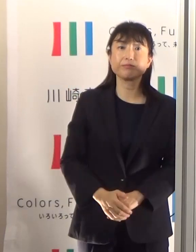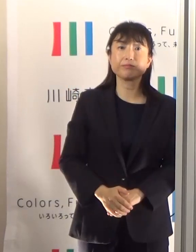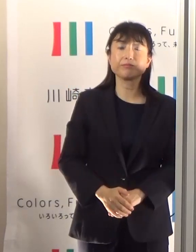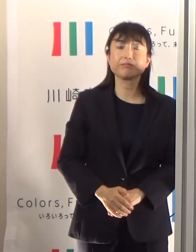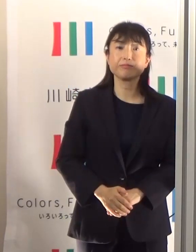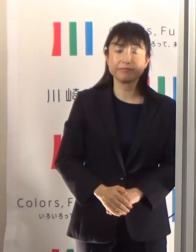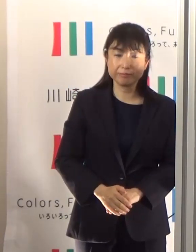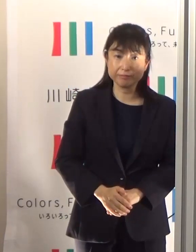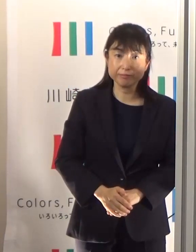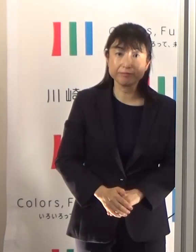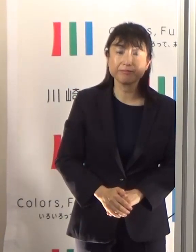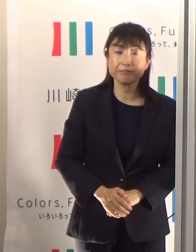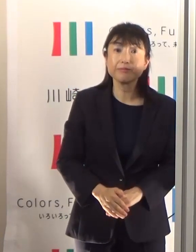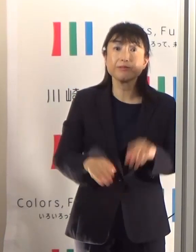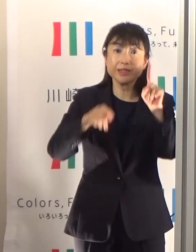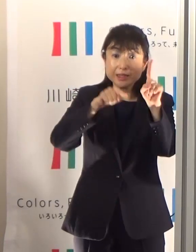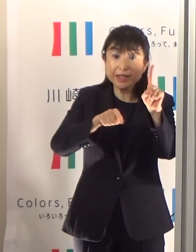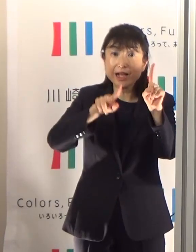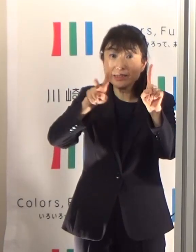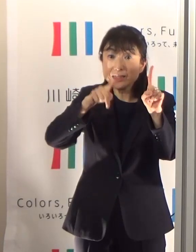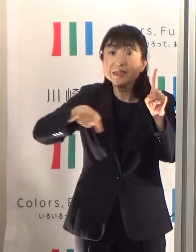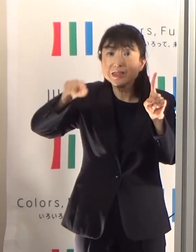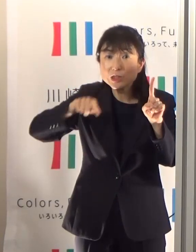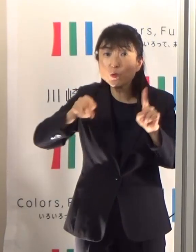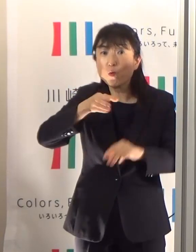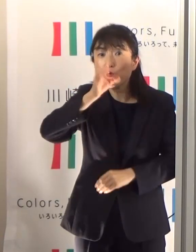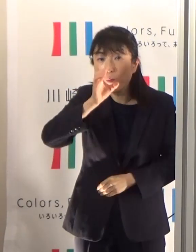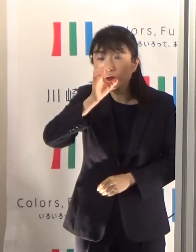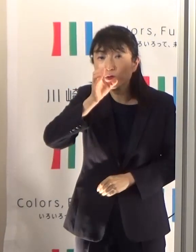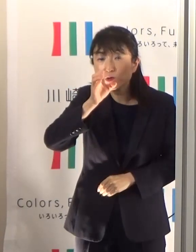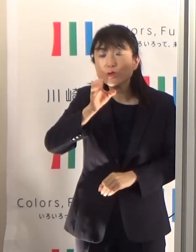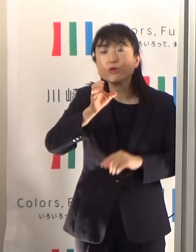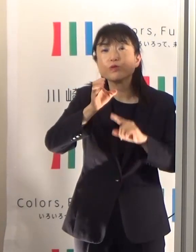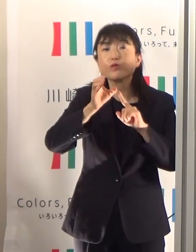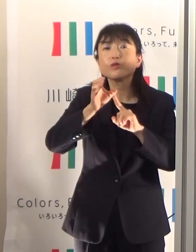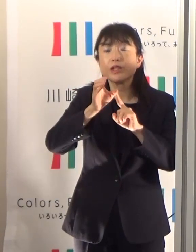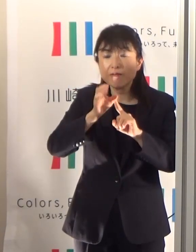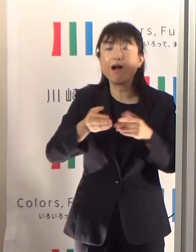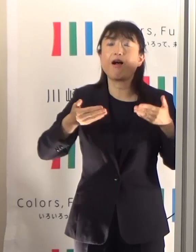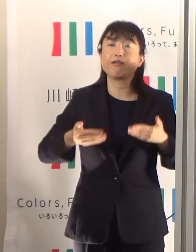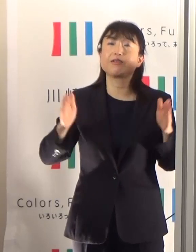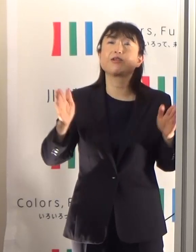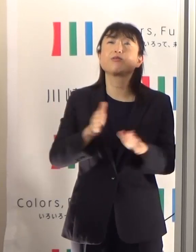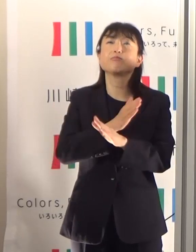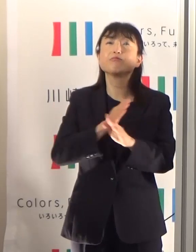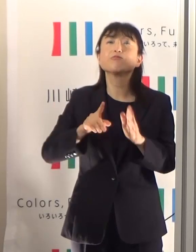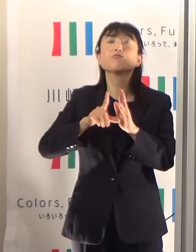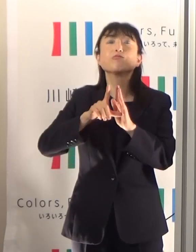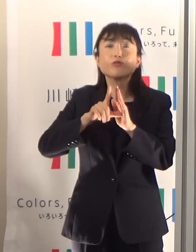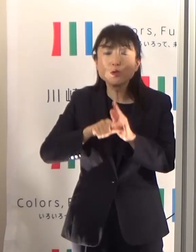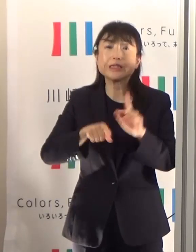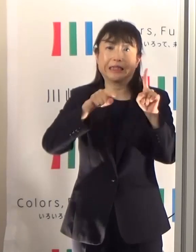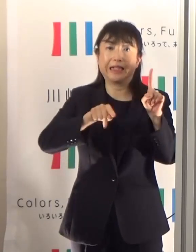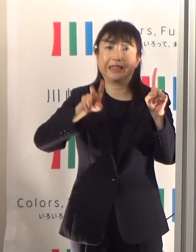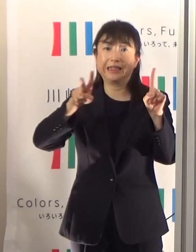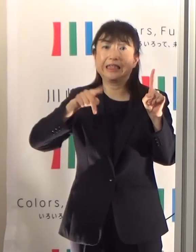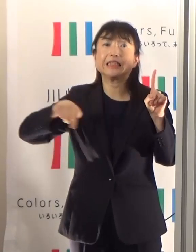1.2リットルというのは、繰り返しになりますけれども、安静にしてたときでも1.2リットルですから、これが最低基準になります